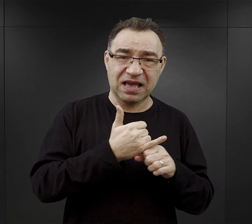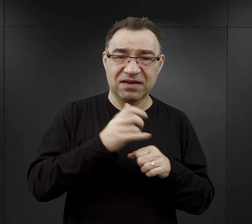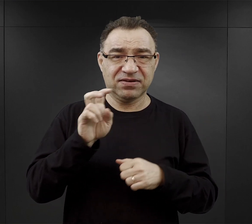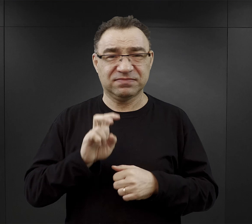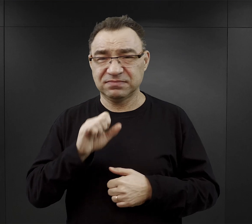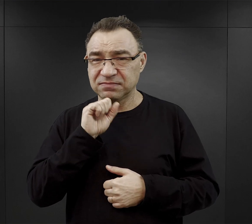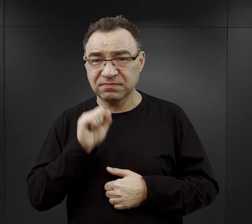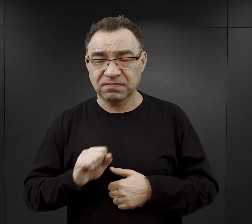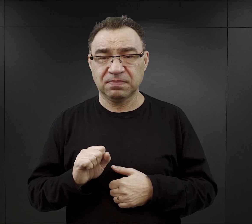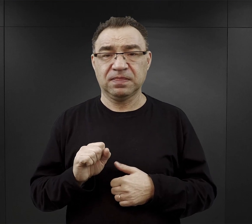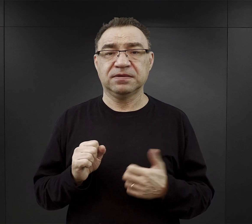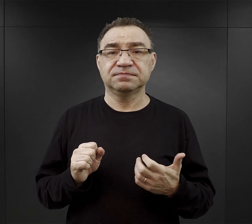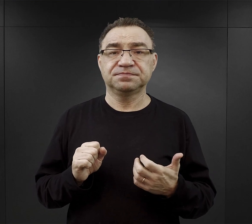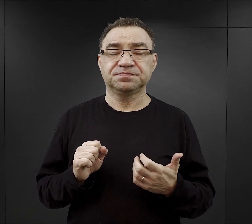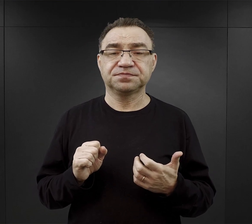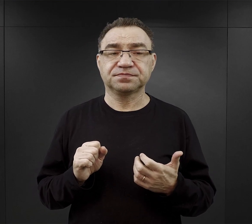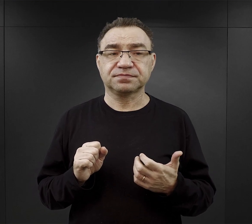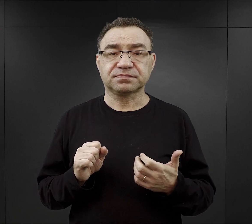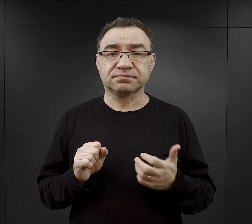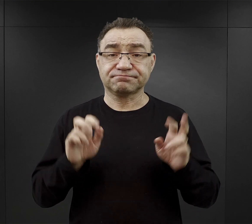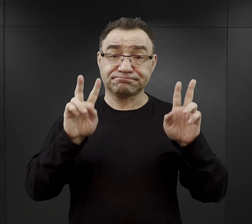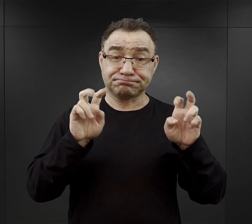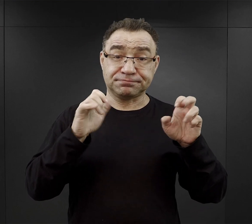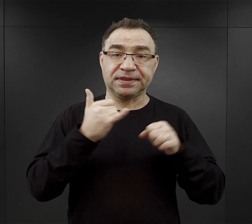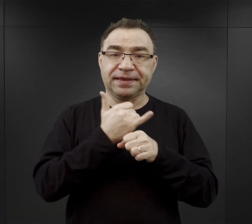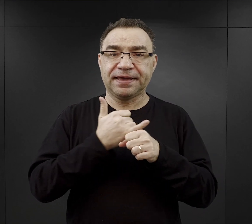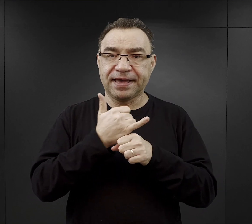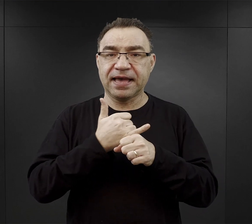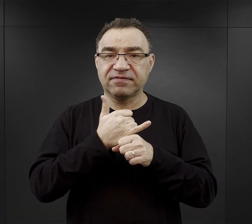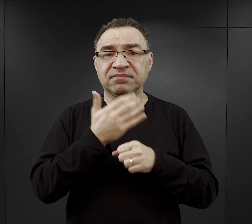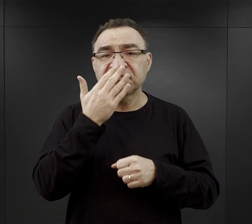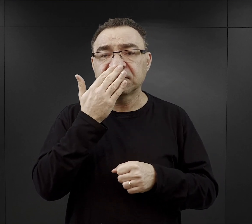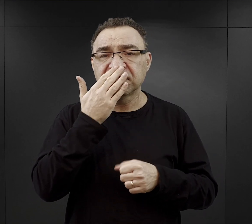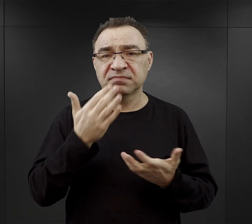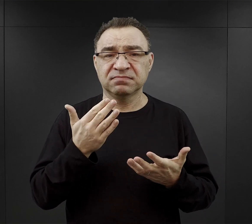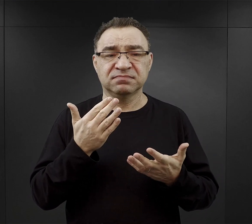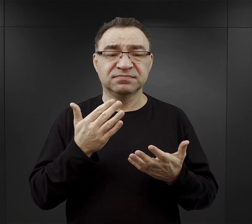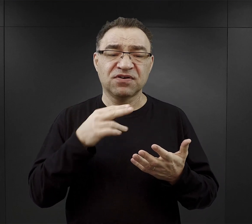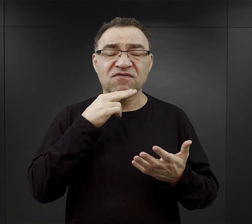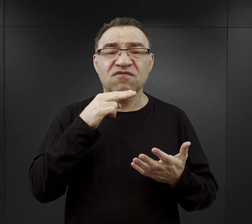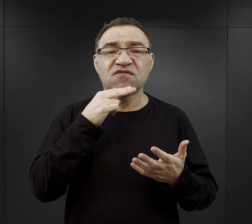Jeśli chodzi o tą tak zwaną „kawę”, był to po prostu płyn ugotowany na